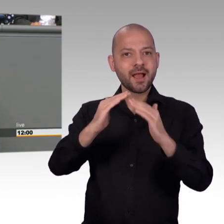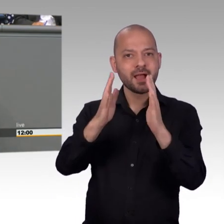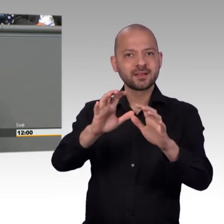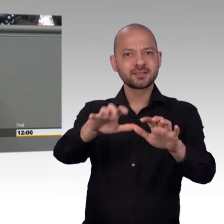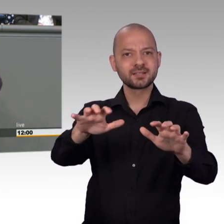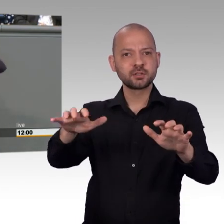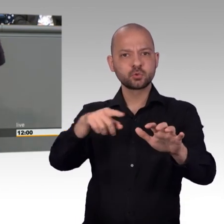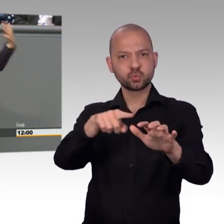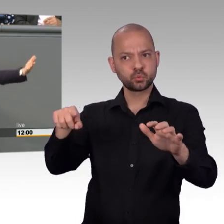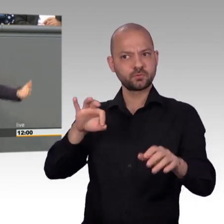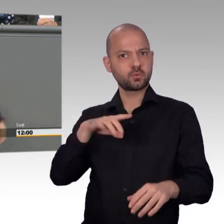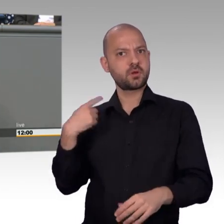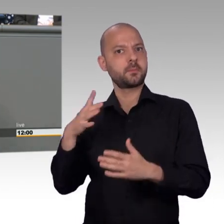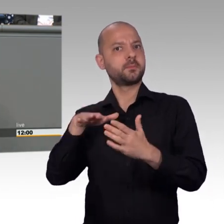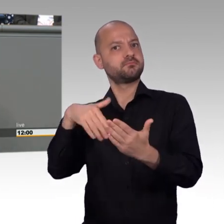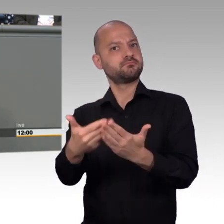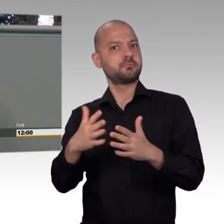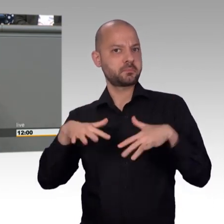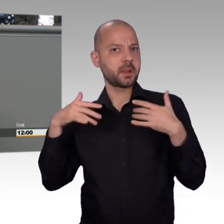Kenntnis geben und nach draußen auch vermitteln.